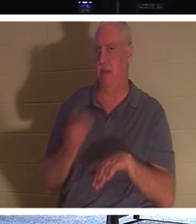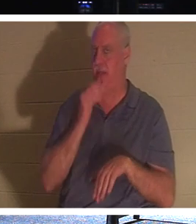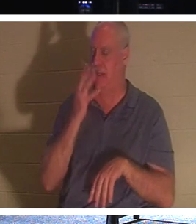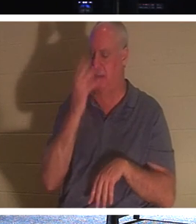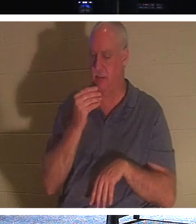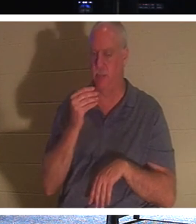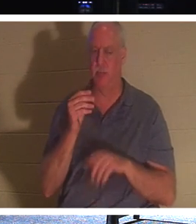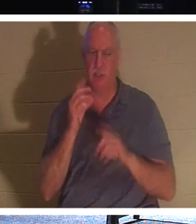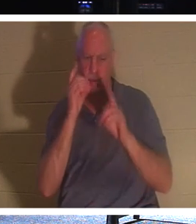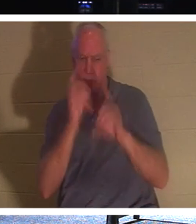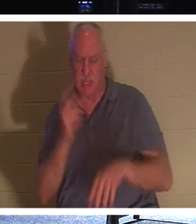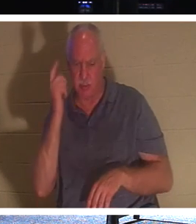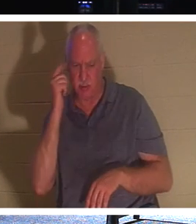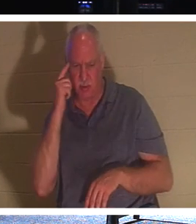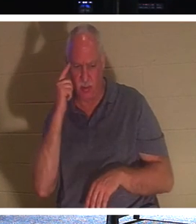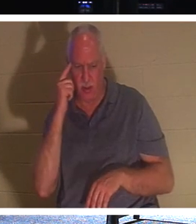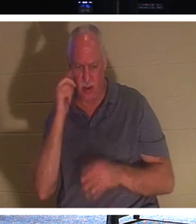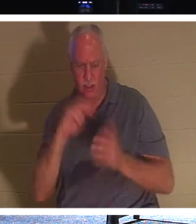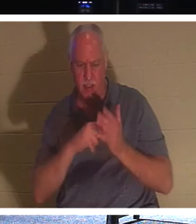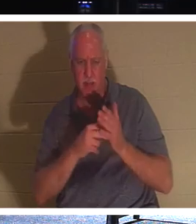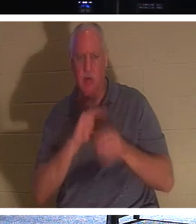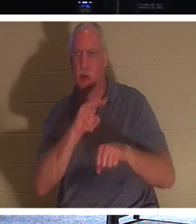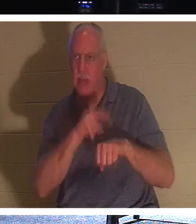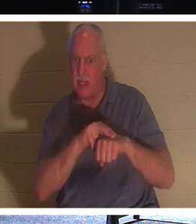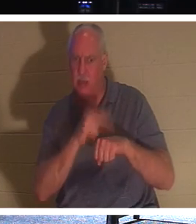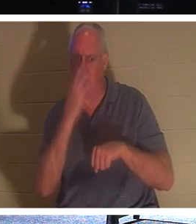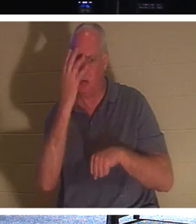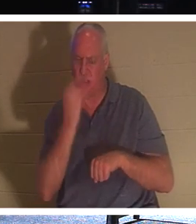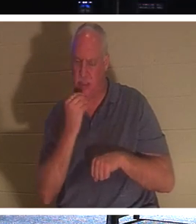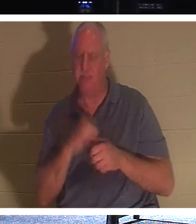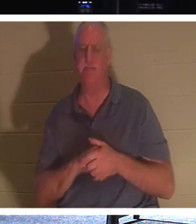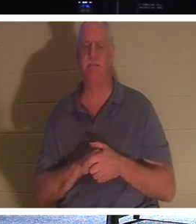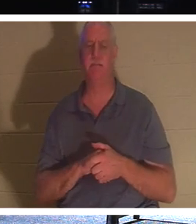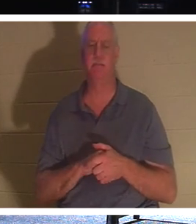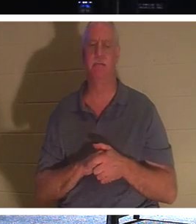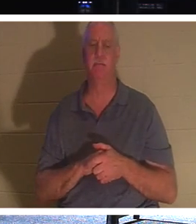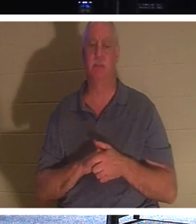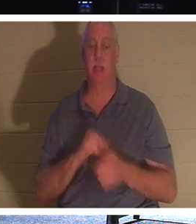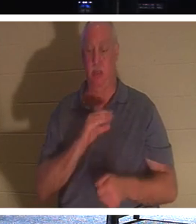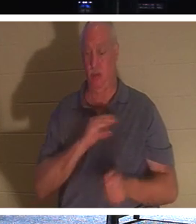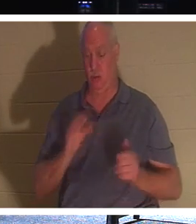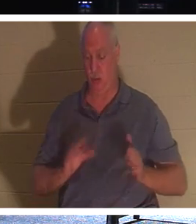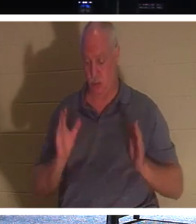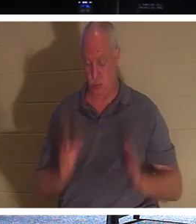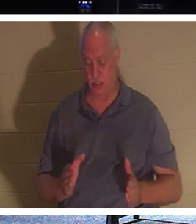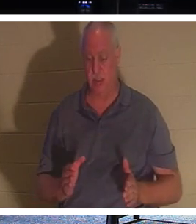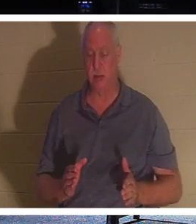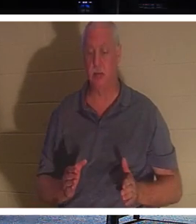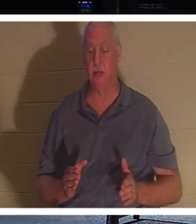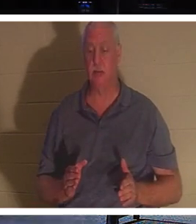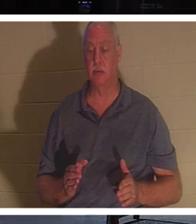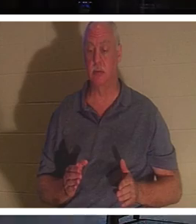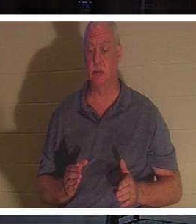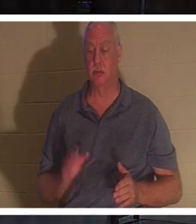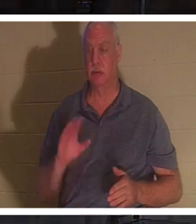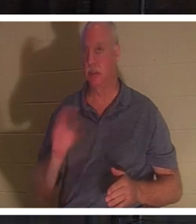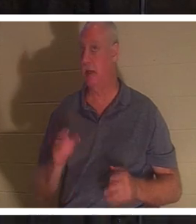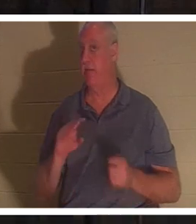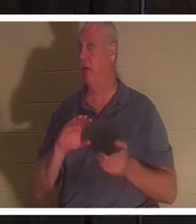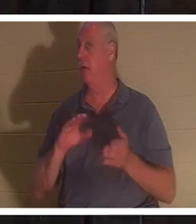제자들은 그가 자연적인 잠을 의미하는 것으로 생각했습니다." 기독교인에게 기독교인은 결코 죽지 않는다고 성경은 말합니다.